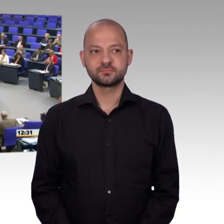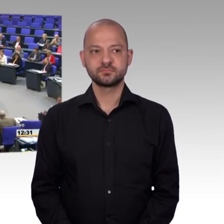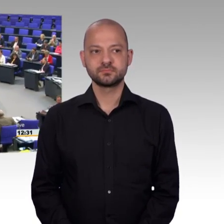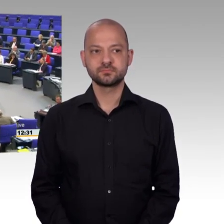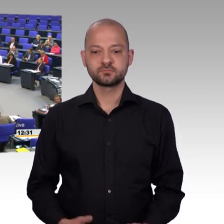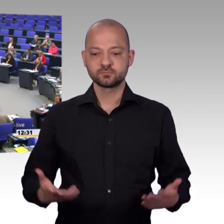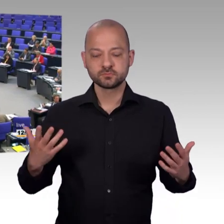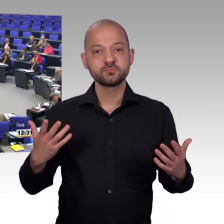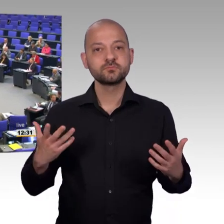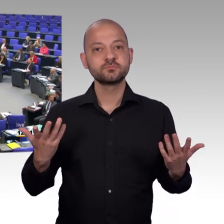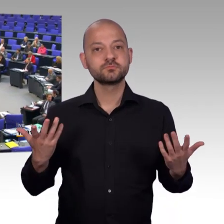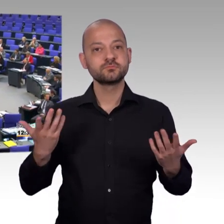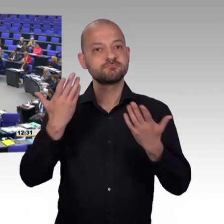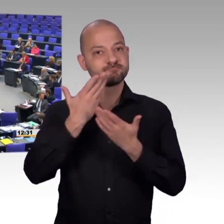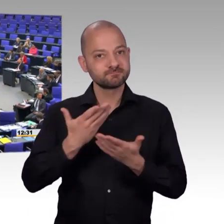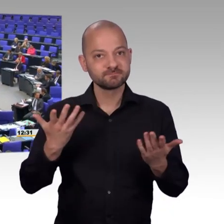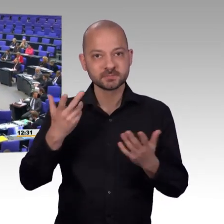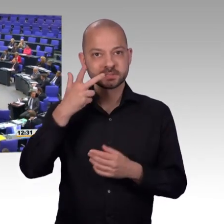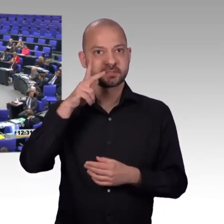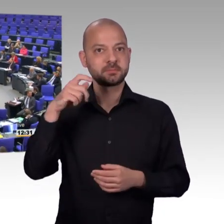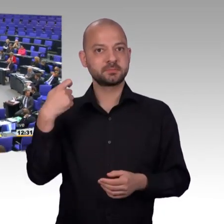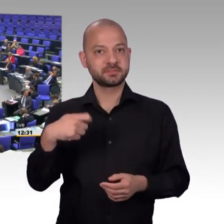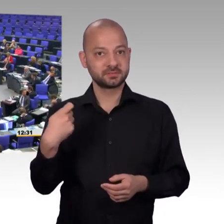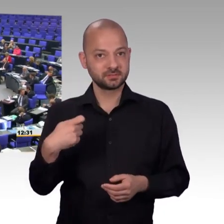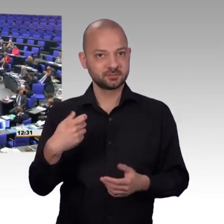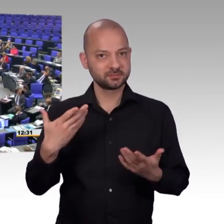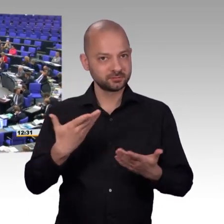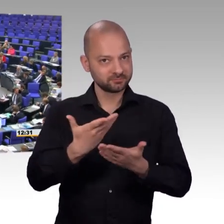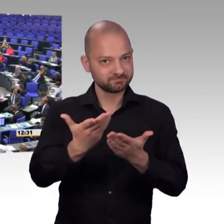[Rednerwechsel] Sehr geehrte Petentinnen und Petenten, sehr geehrter Herr Präsident, liebe Kolleginnen und Kollegen,